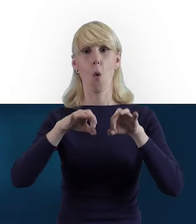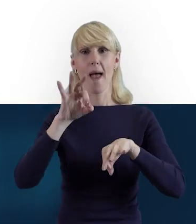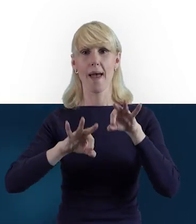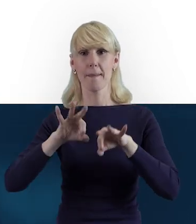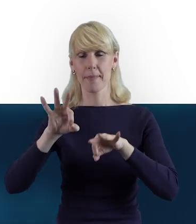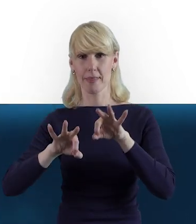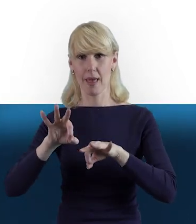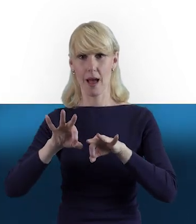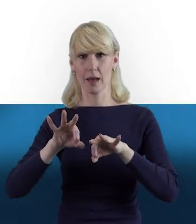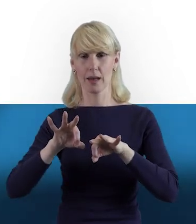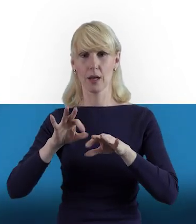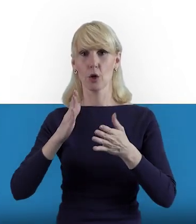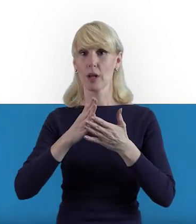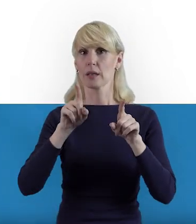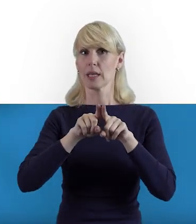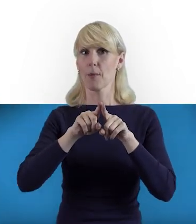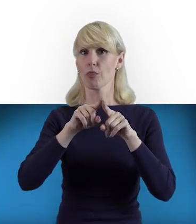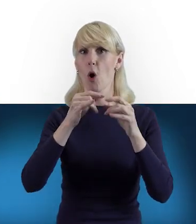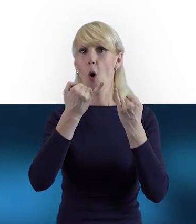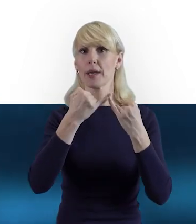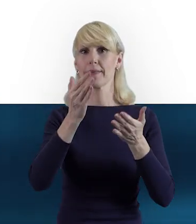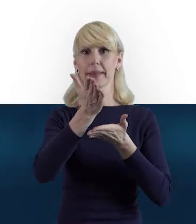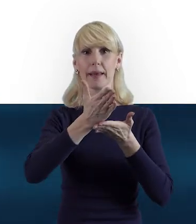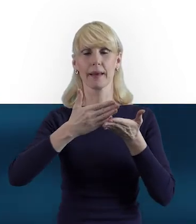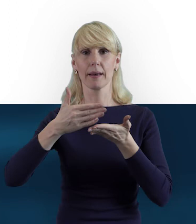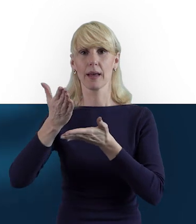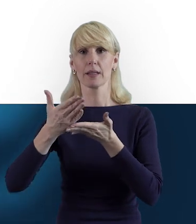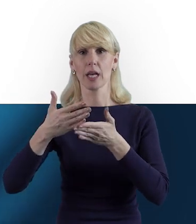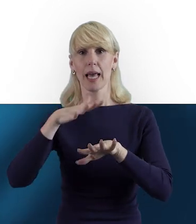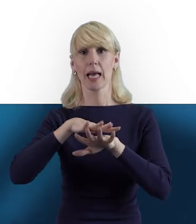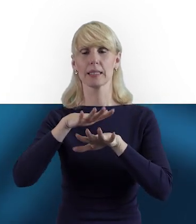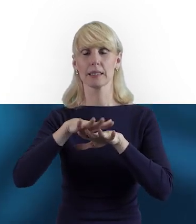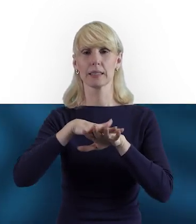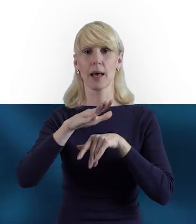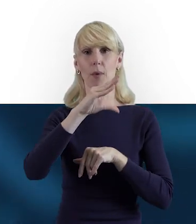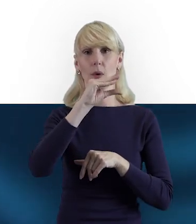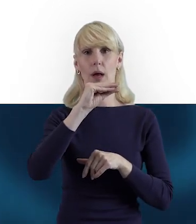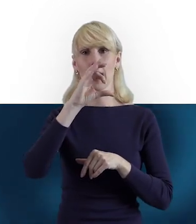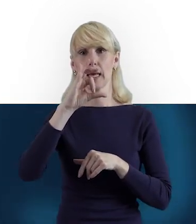które odnosiły się do innych części systemu SL2014: